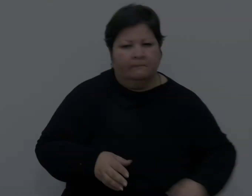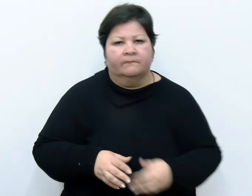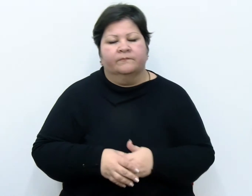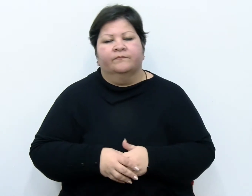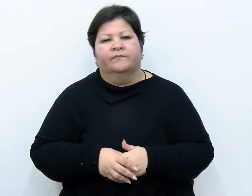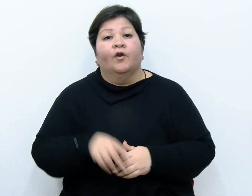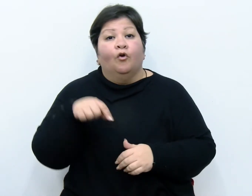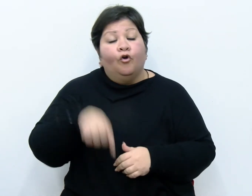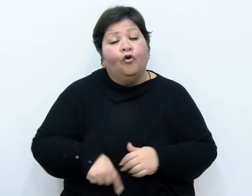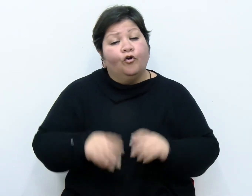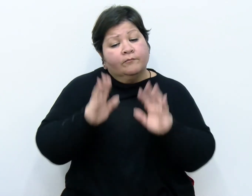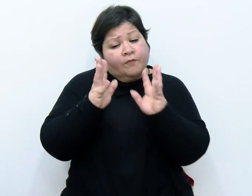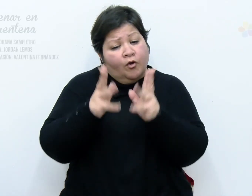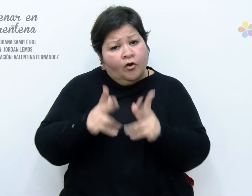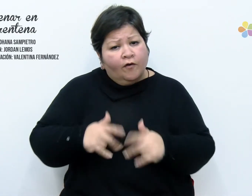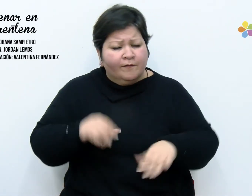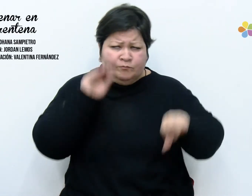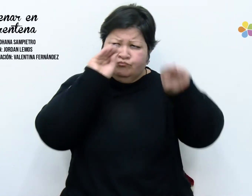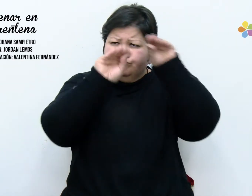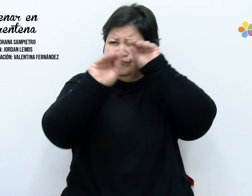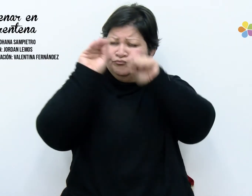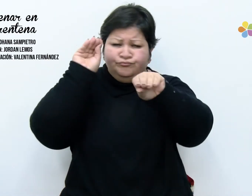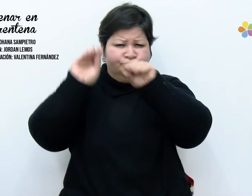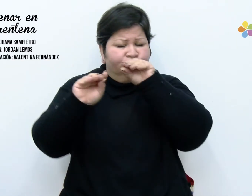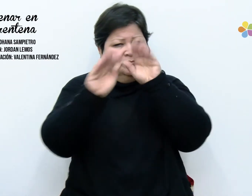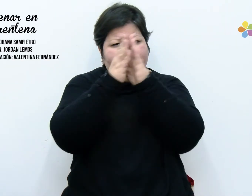Hoy ordene mis placares. Clasifique mis miedos,